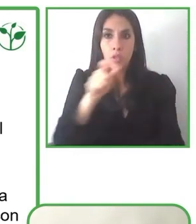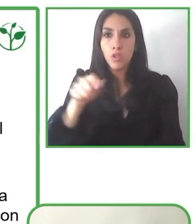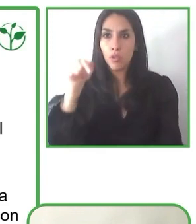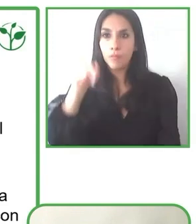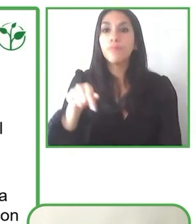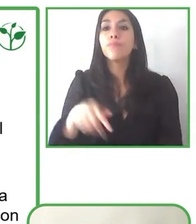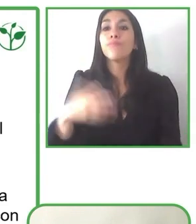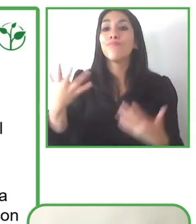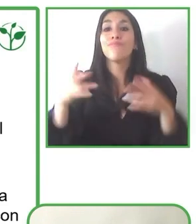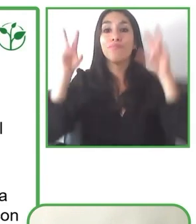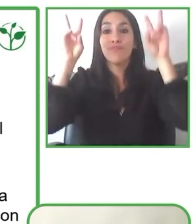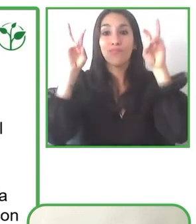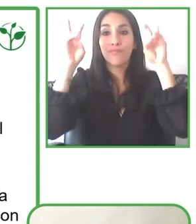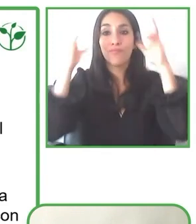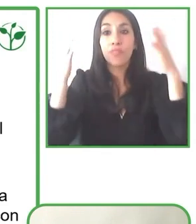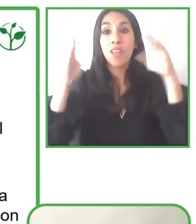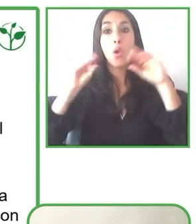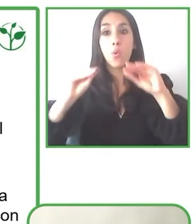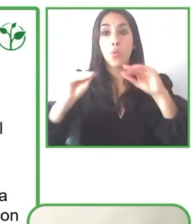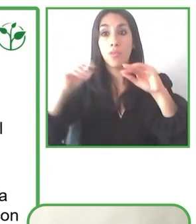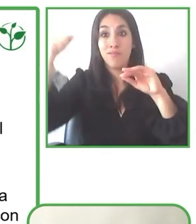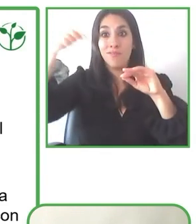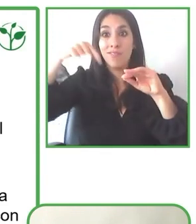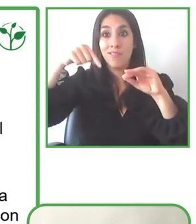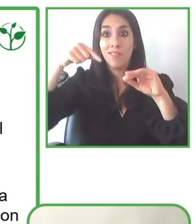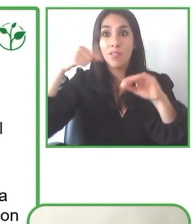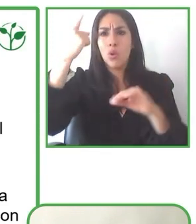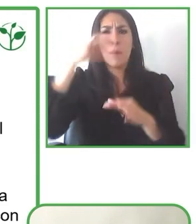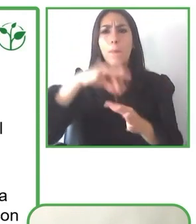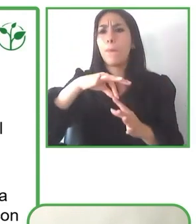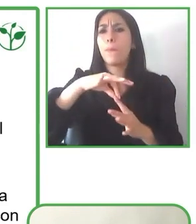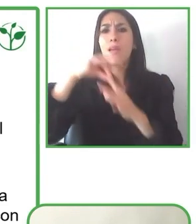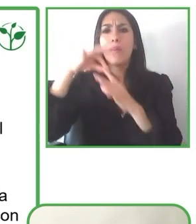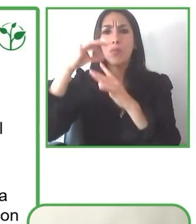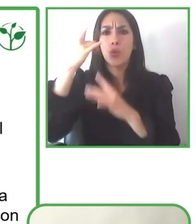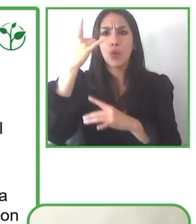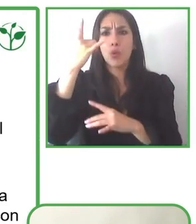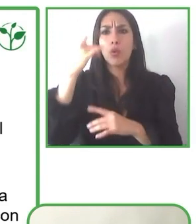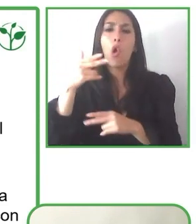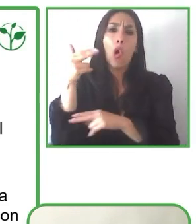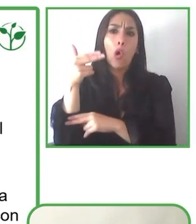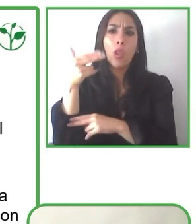Pero con las ganas de todos y con las ganas de hacer un mundo más accesible, esto se